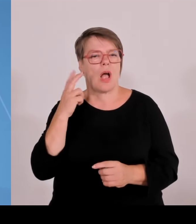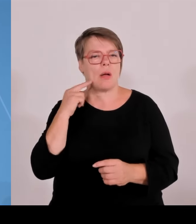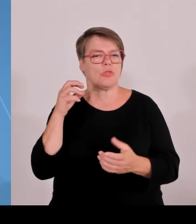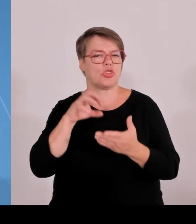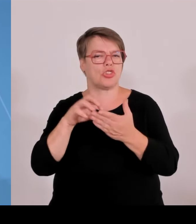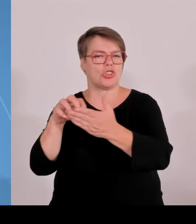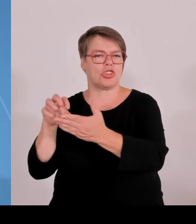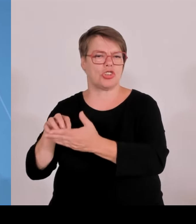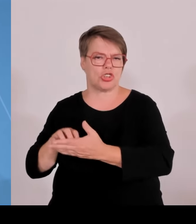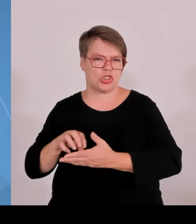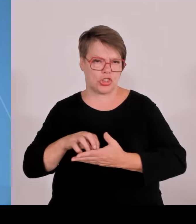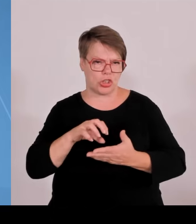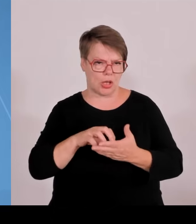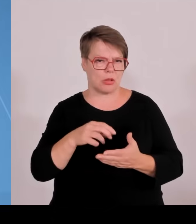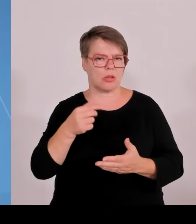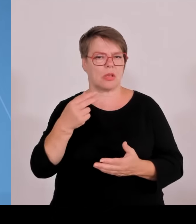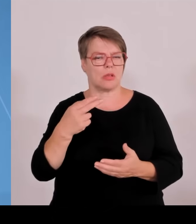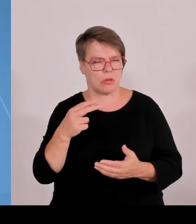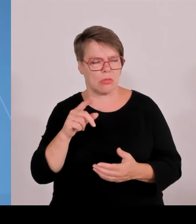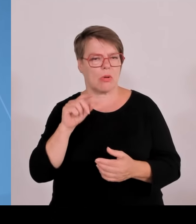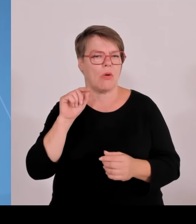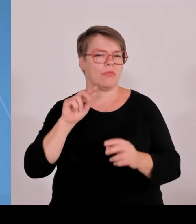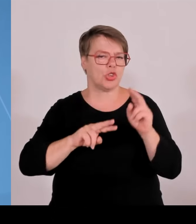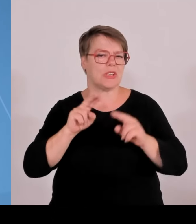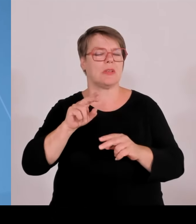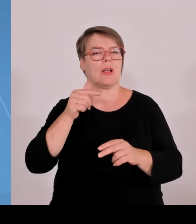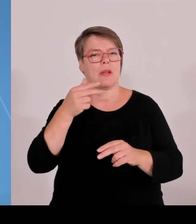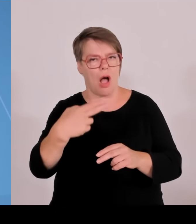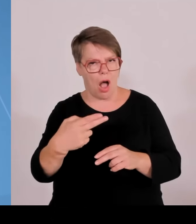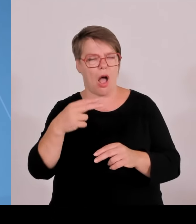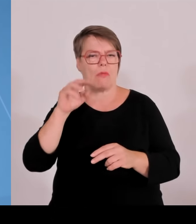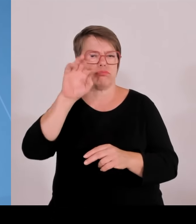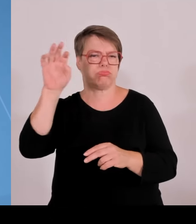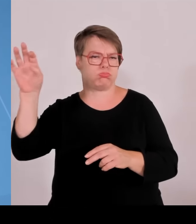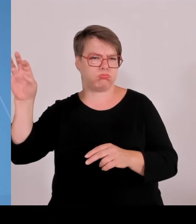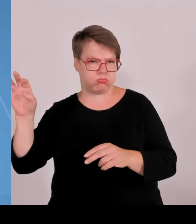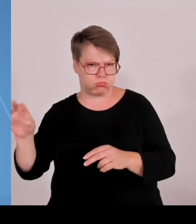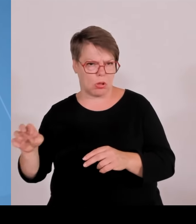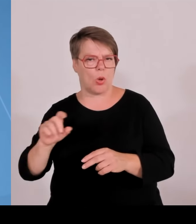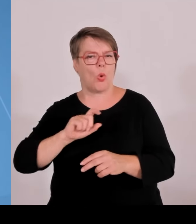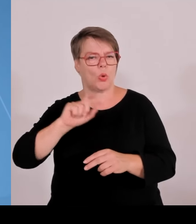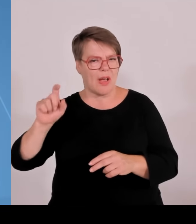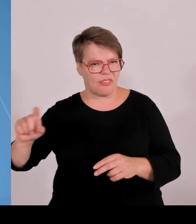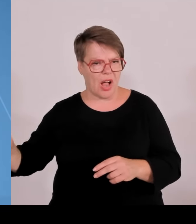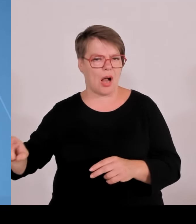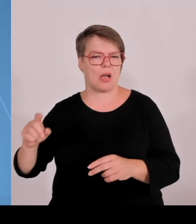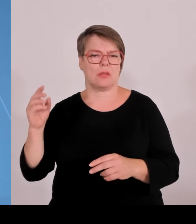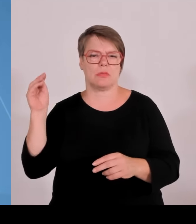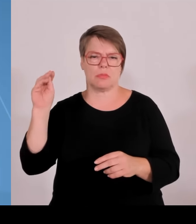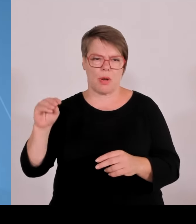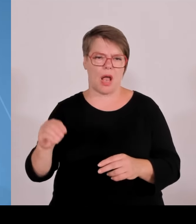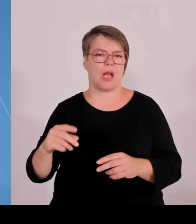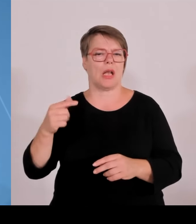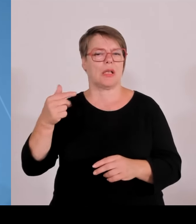und Gersthofen in Schwaben im Landkreis Augsburg, digitale Innovationen im Leichtbau für wasserstoffbasierte Technologien.